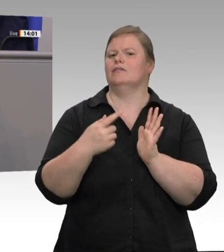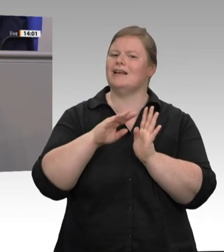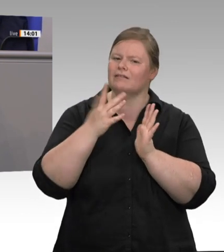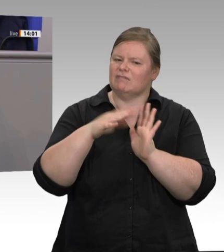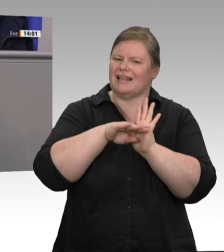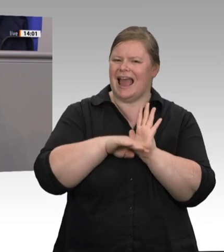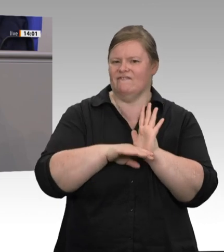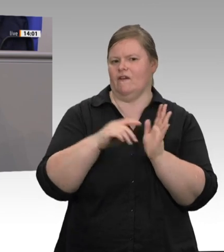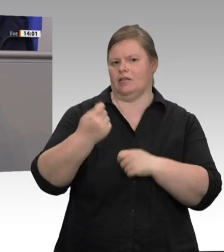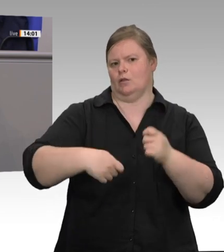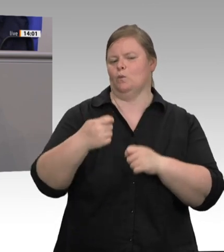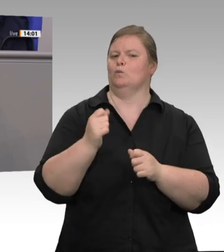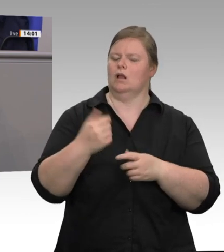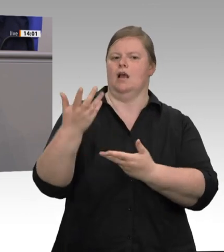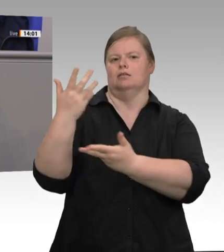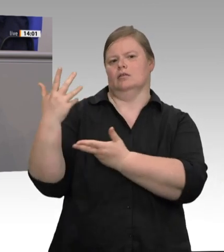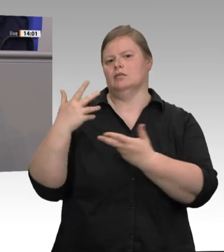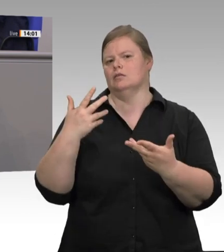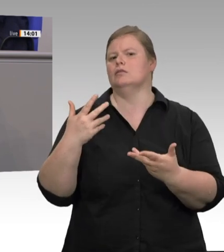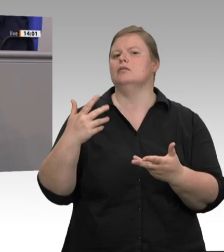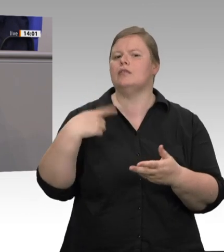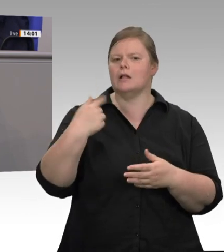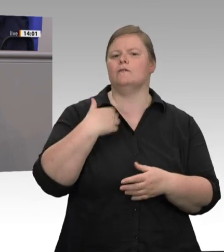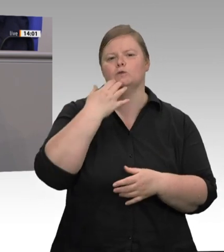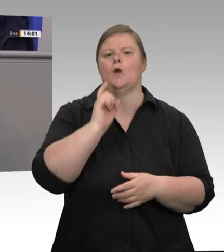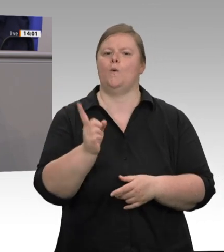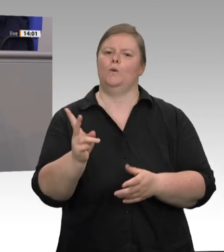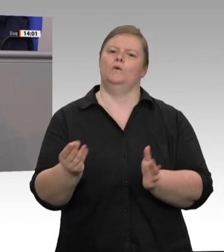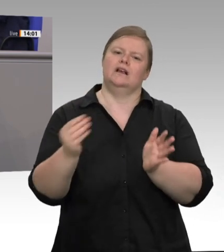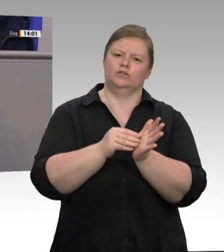werden tariflich geregelt. … Der Aufbau der Gewerkschaften und der sonstigen Berufsvertretungen